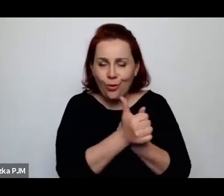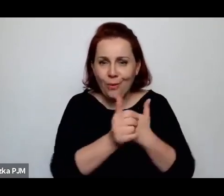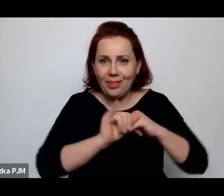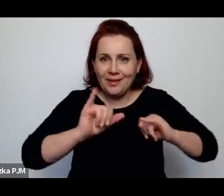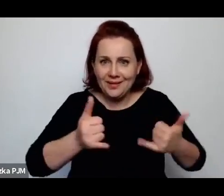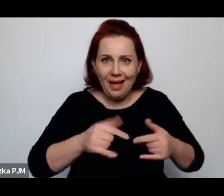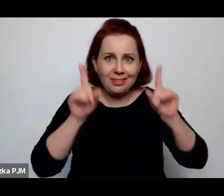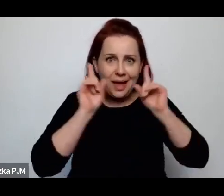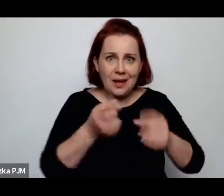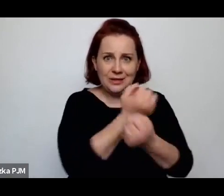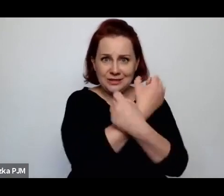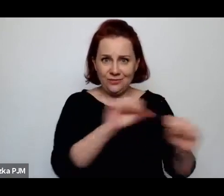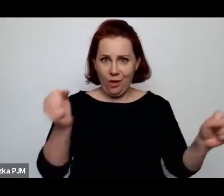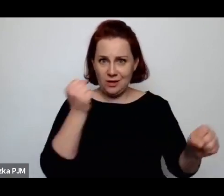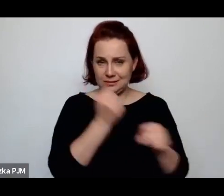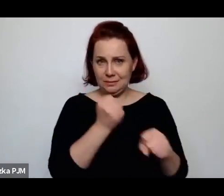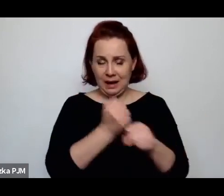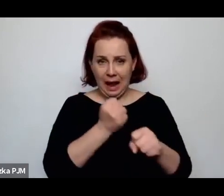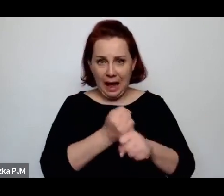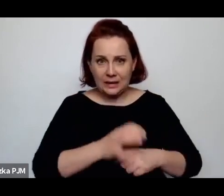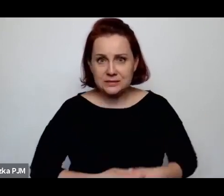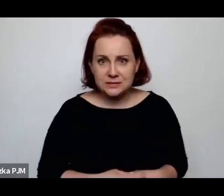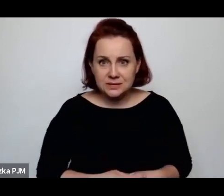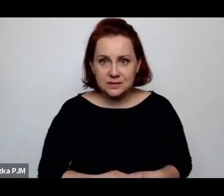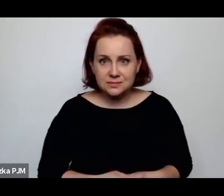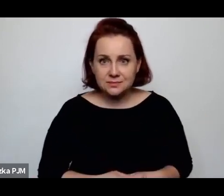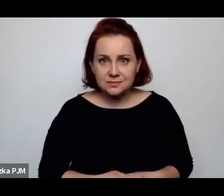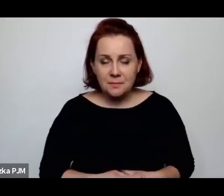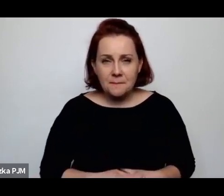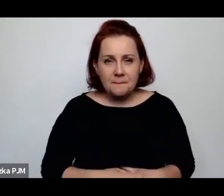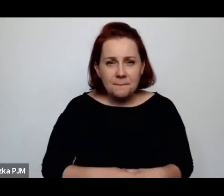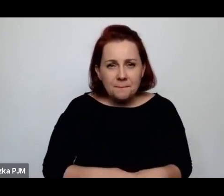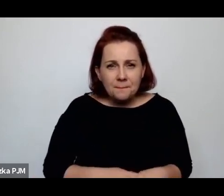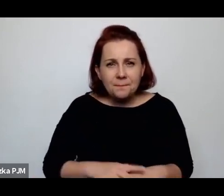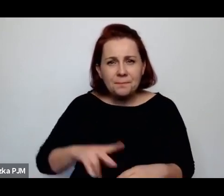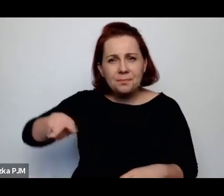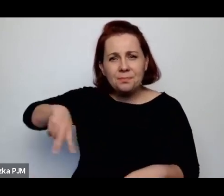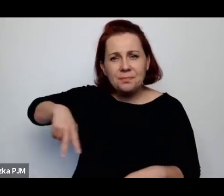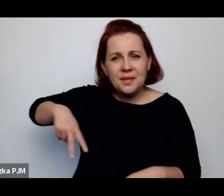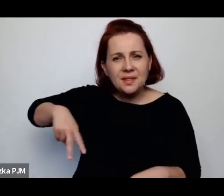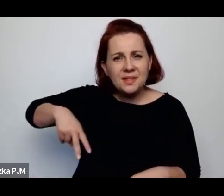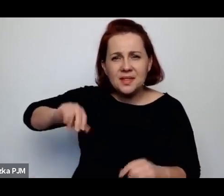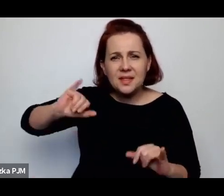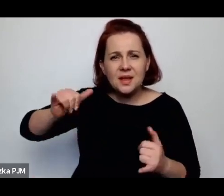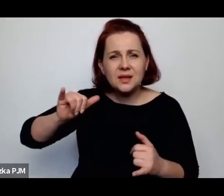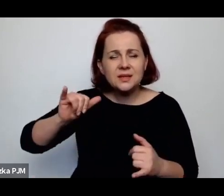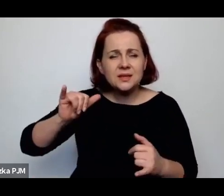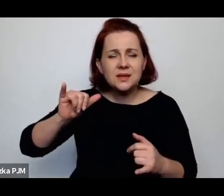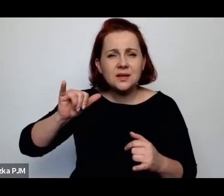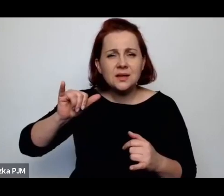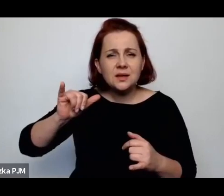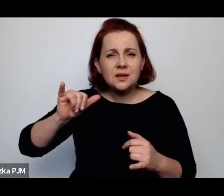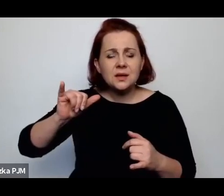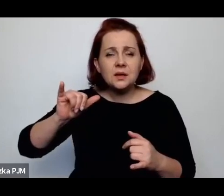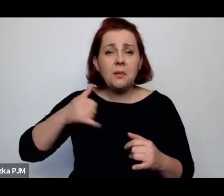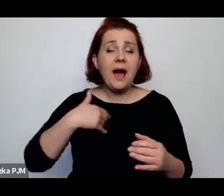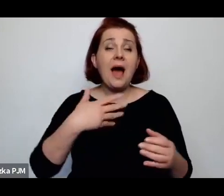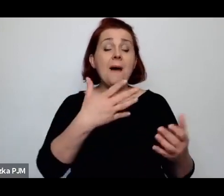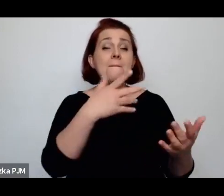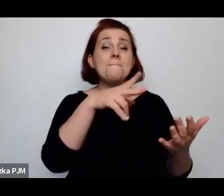Że „decyzją ministra Sławoja Sławkowskiego obejmuje Panią redukcja mężatek”.